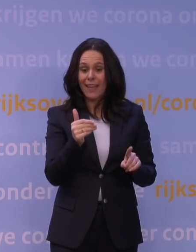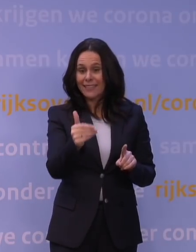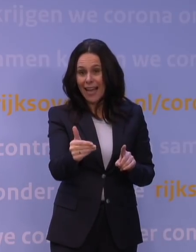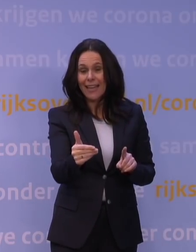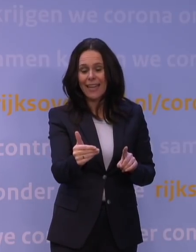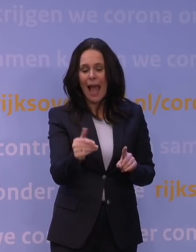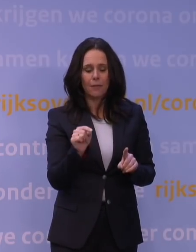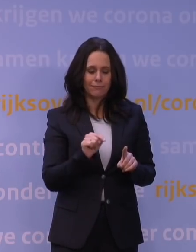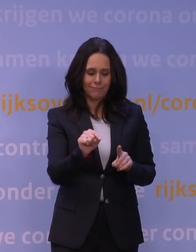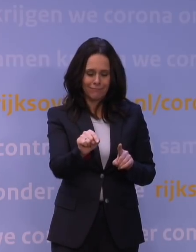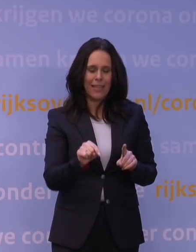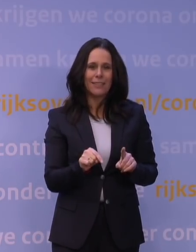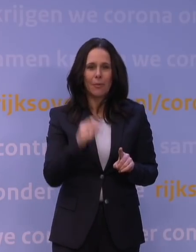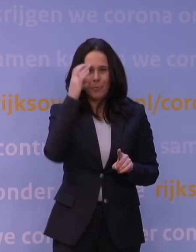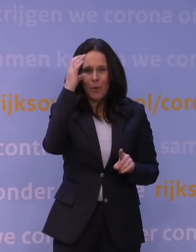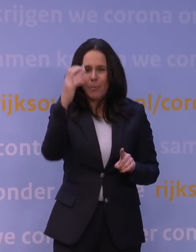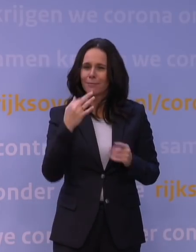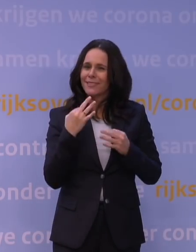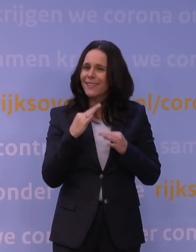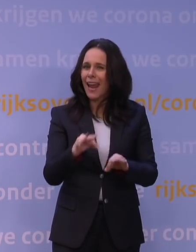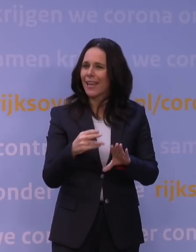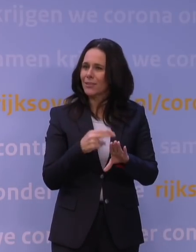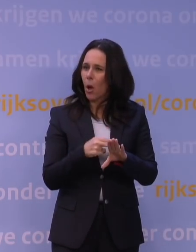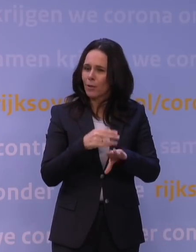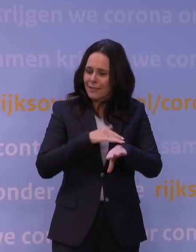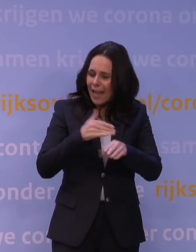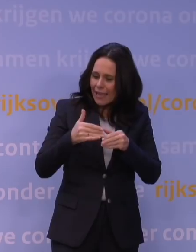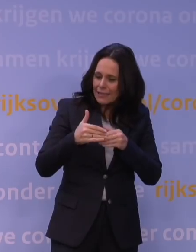want dat heeft dus een heel traject nodig om tot dat moment te komen,